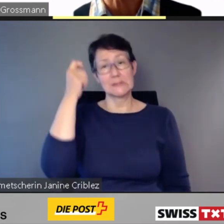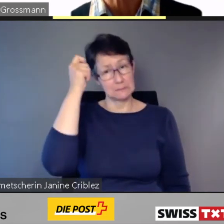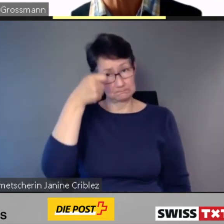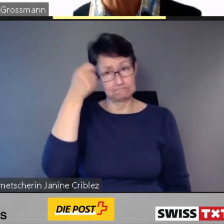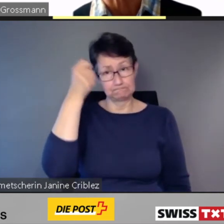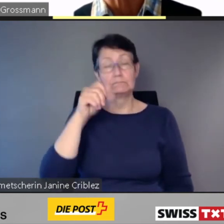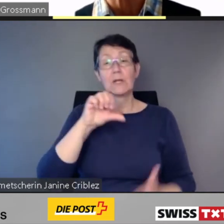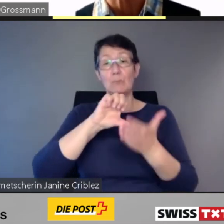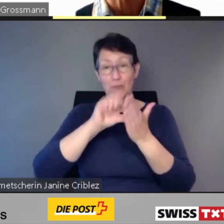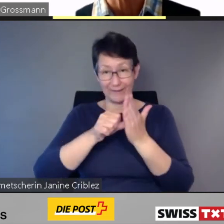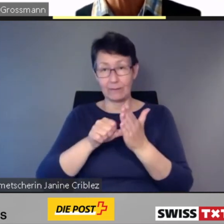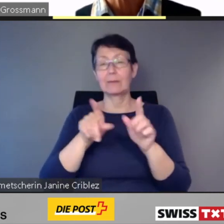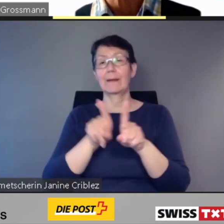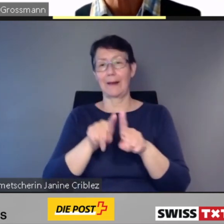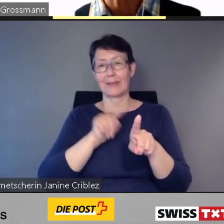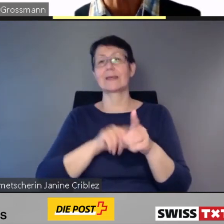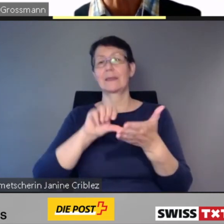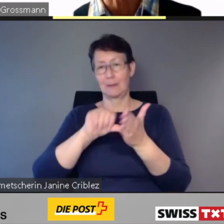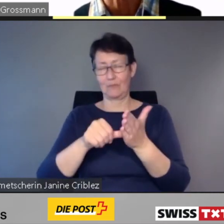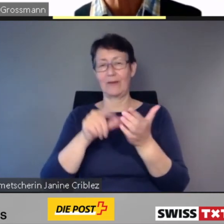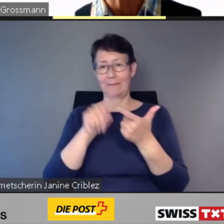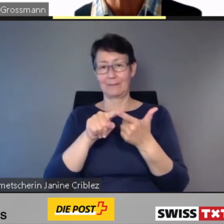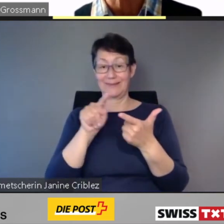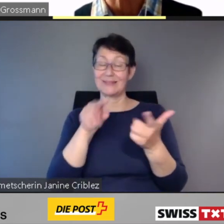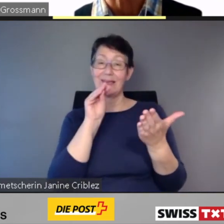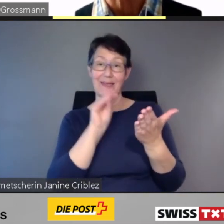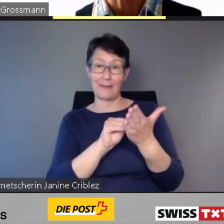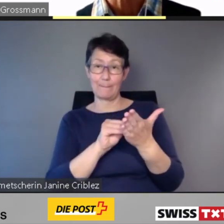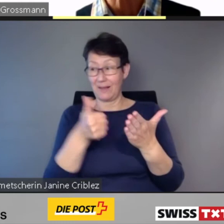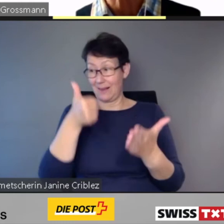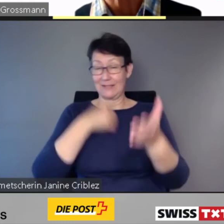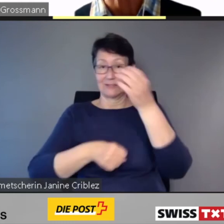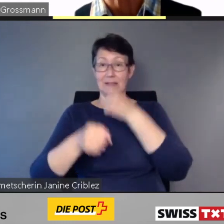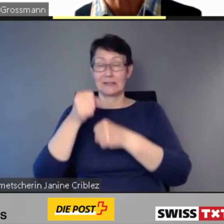im letzten Jahr mit dem Preis Canne Blanche ausgezeichnet wurde.